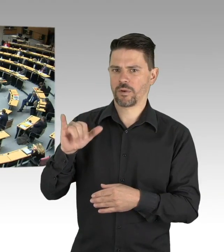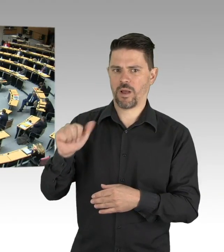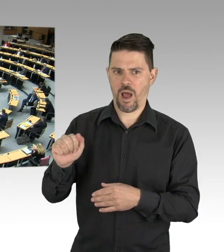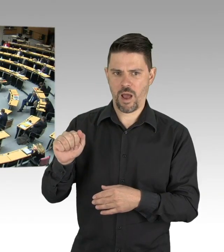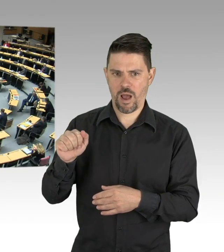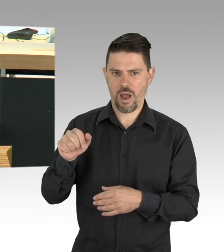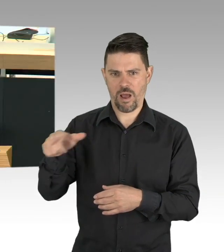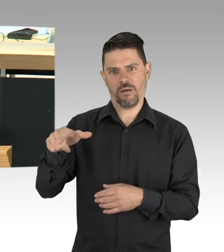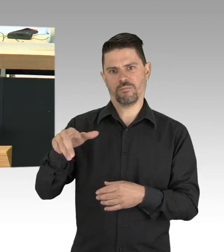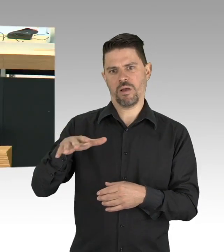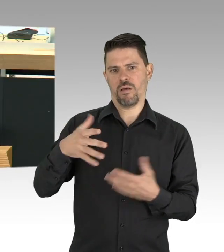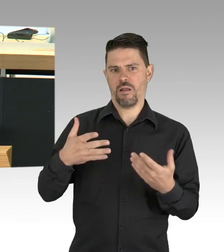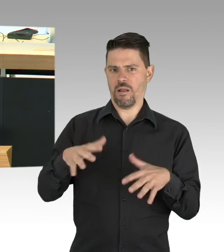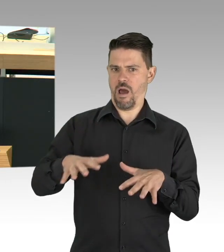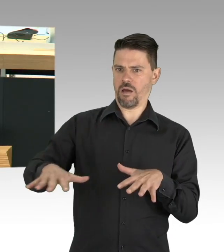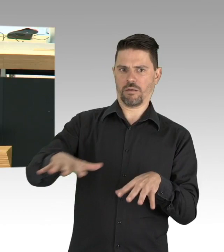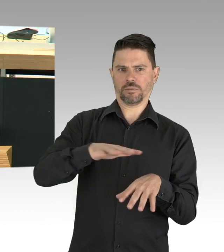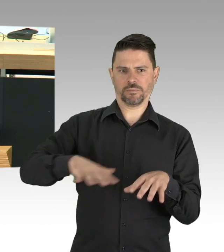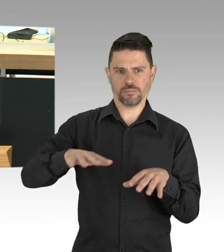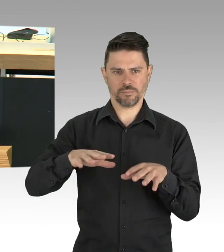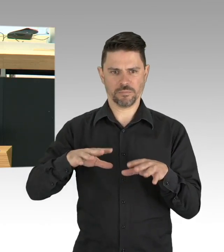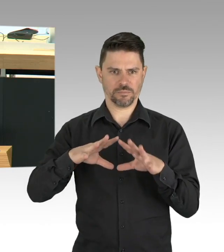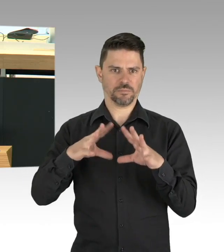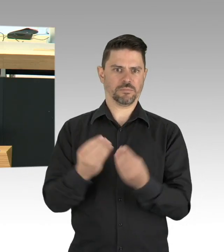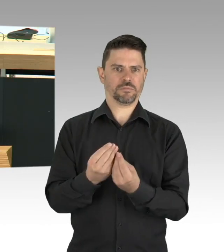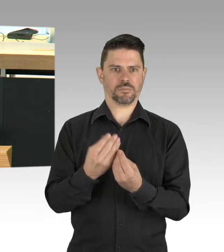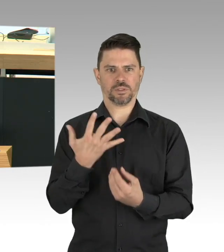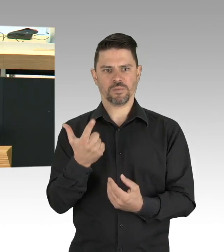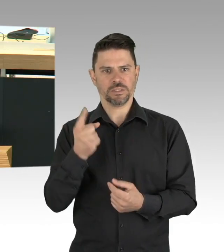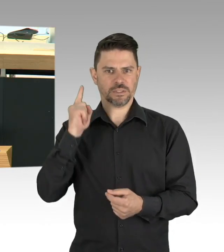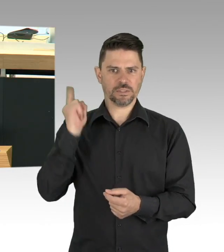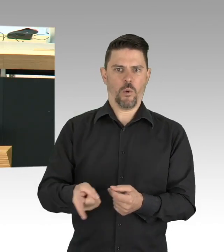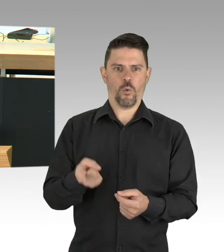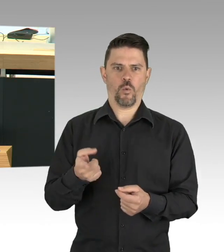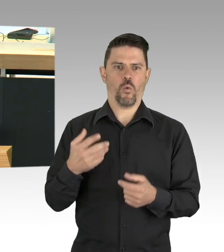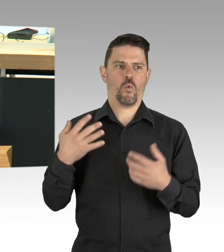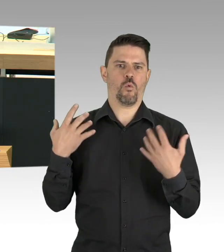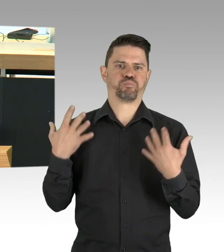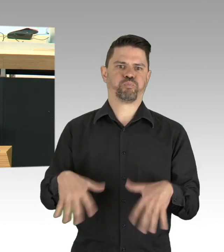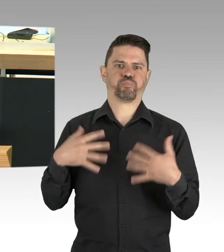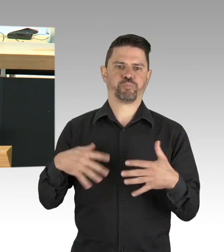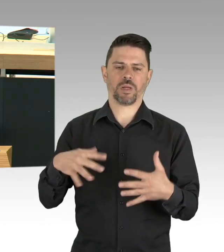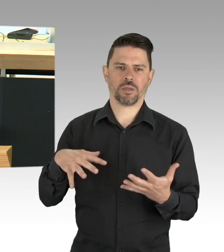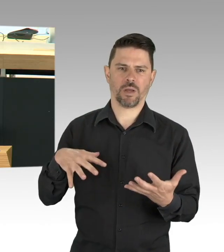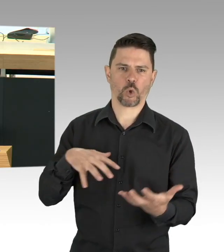der WanderarbeiterInnen sei uns Mahnung und es ist gut, dass das Land Berlin sich dafür einsetzt